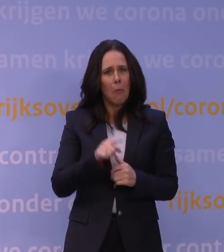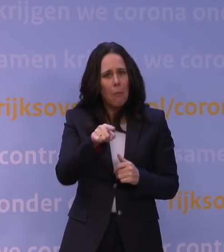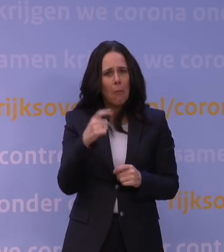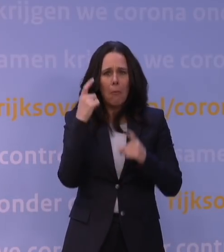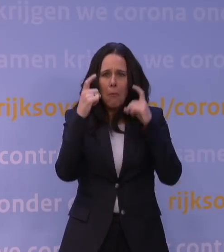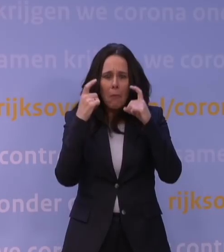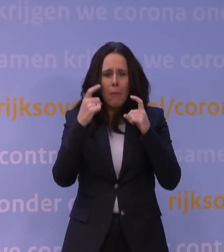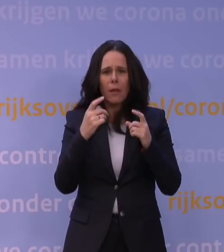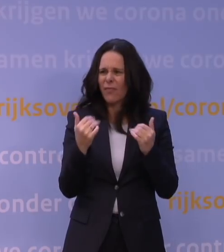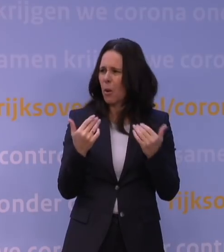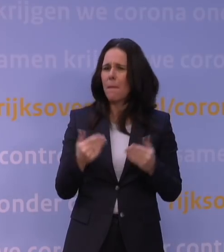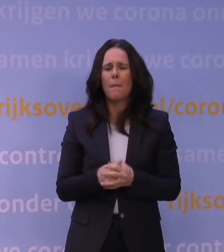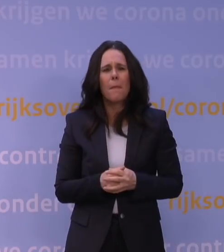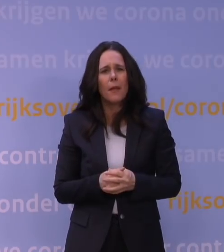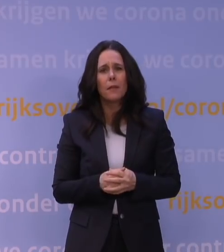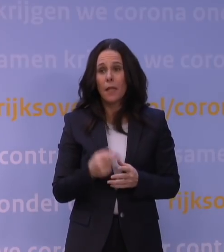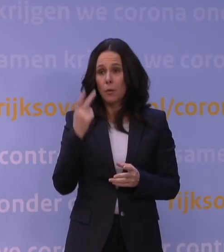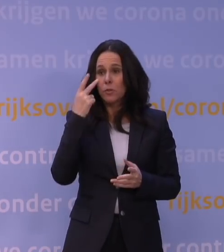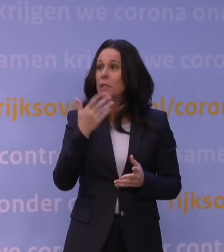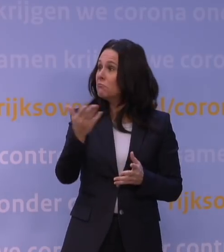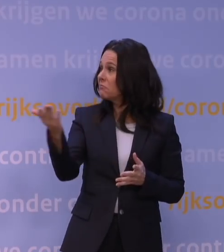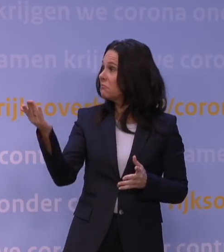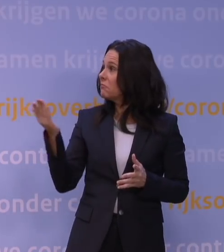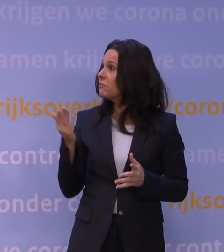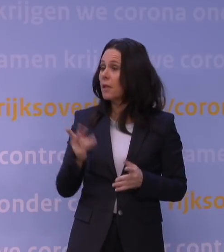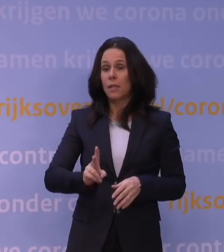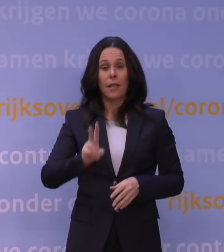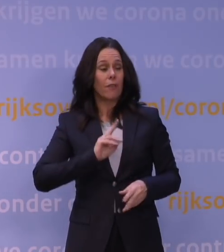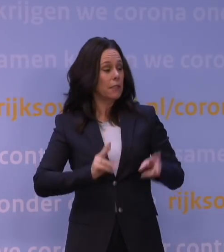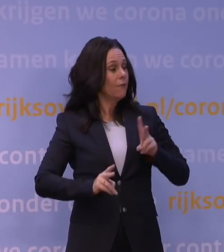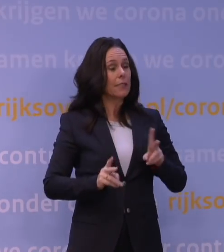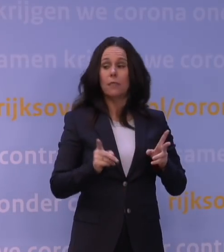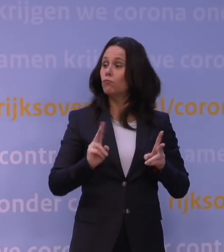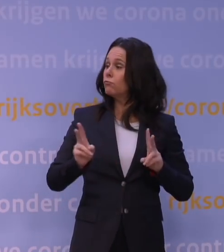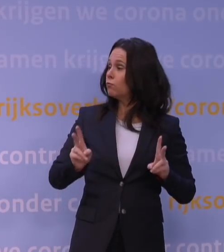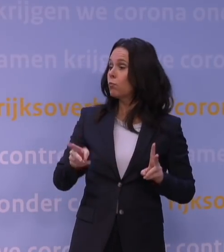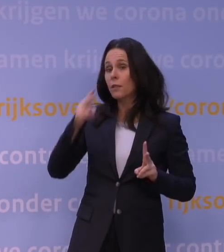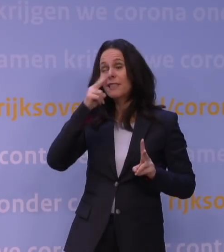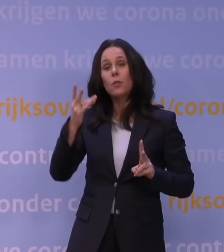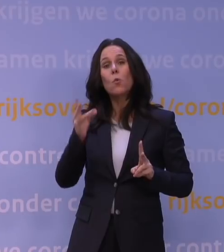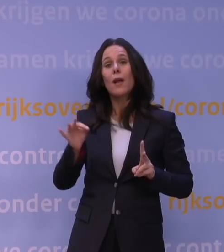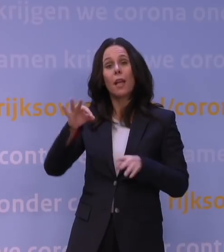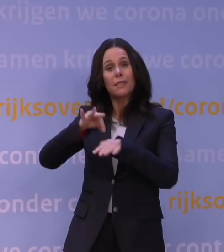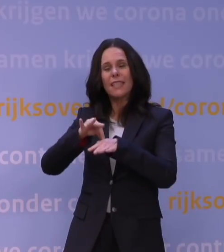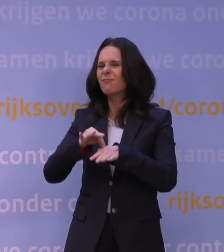Want het is toch... Je hoeft maar om je heen te kijken, en die infecties, die zijn er, dat moet niet zo ingewikkeld zijn. Toch ligt dat iets complexer.